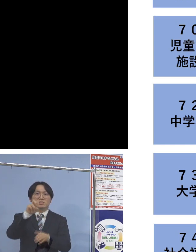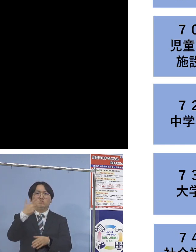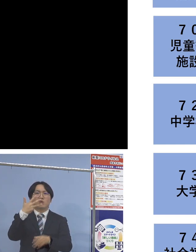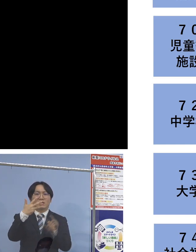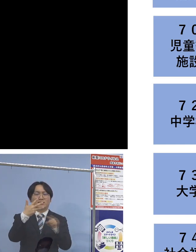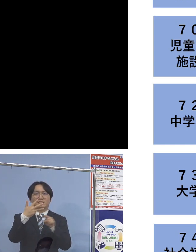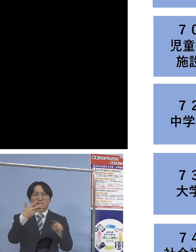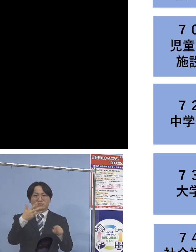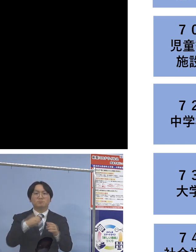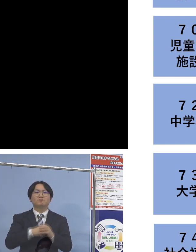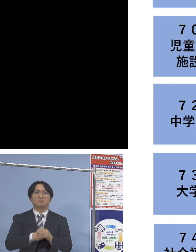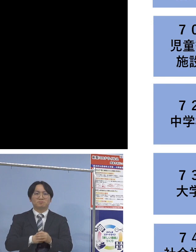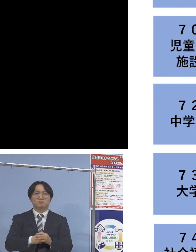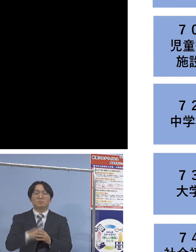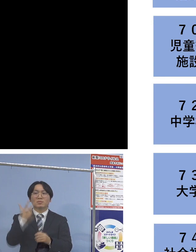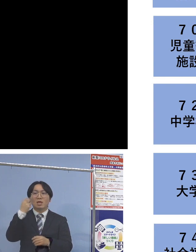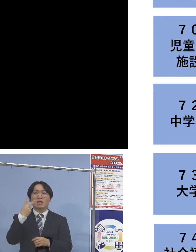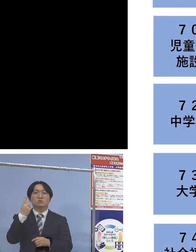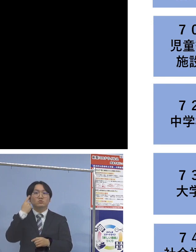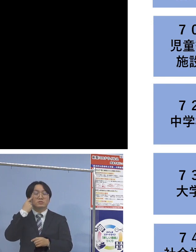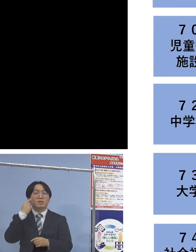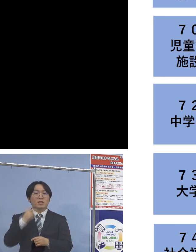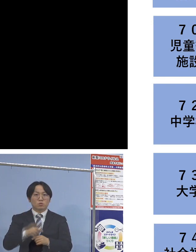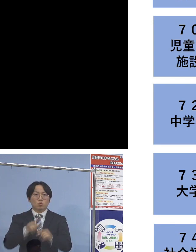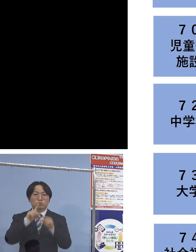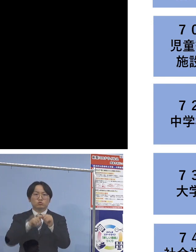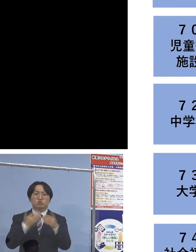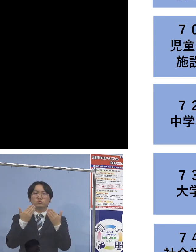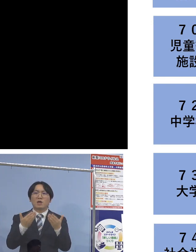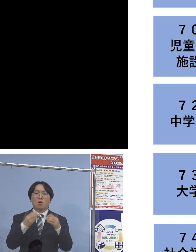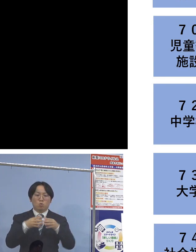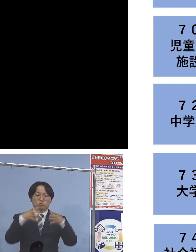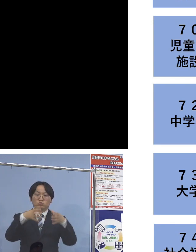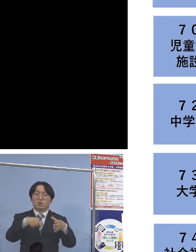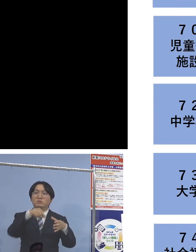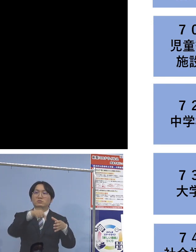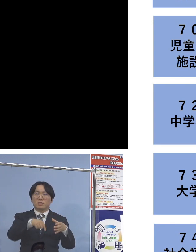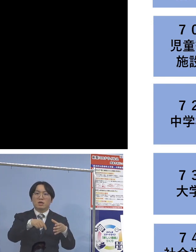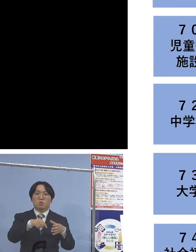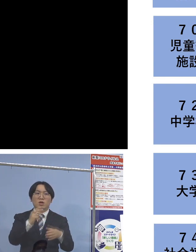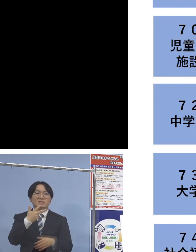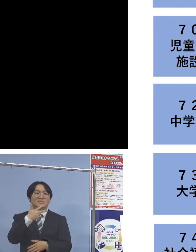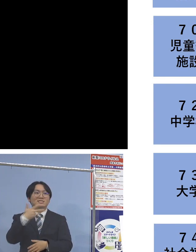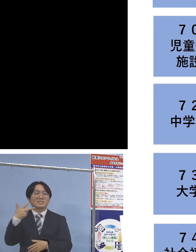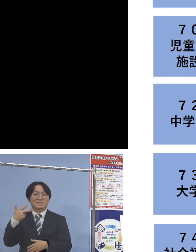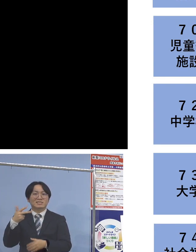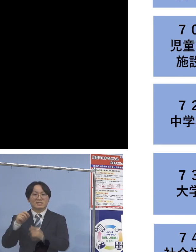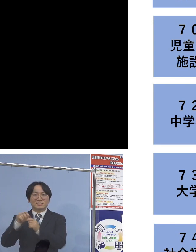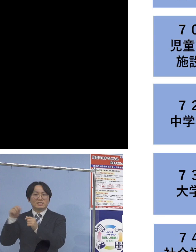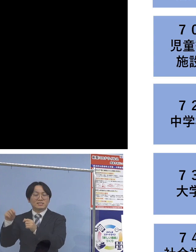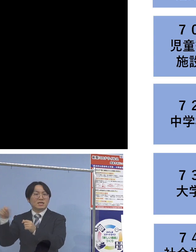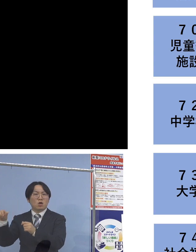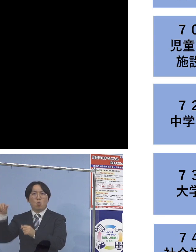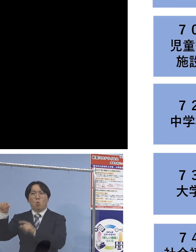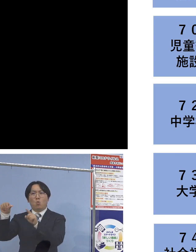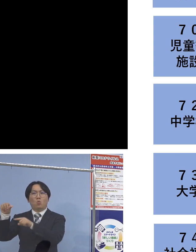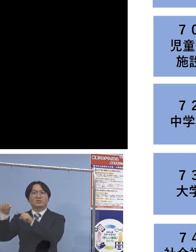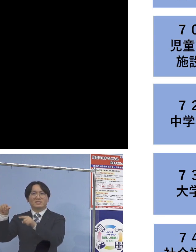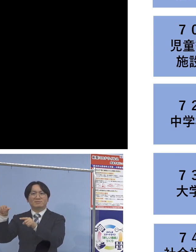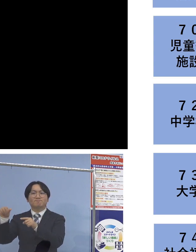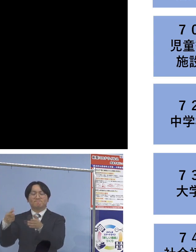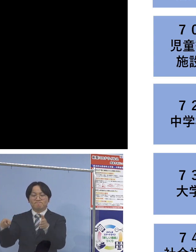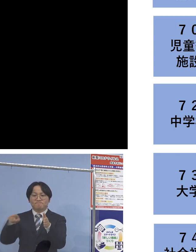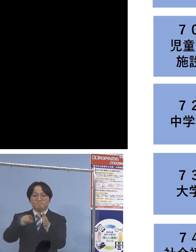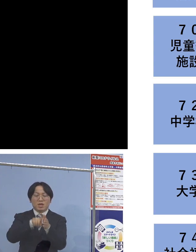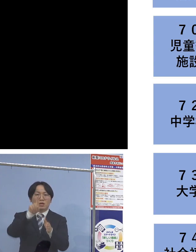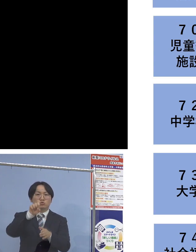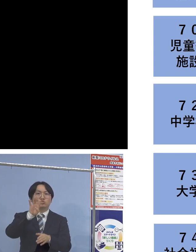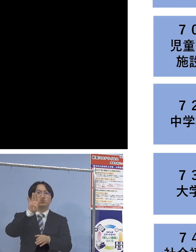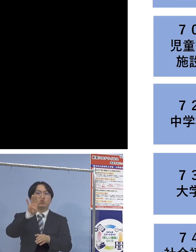また「72例目中学校関連」につきましては 二次感染5名を加え、14名の関連クラスターに